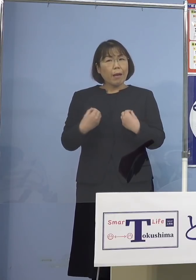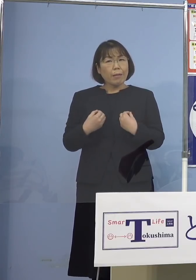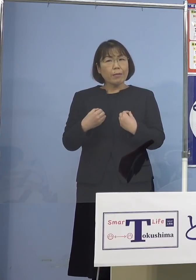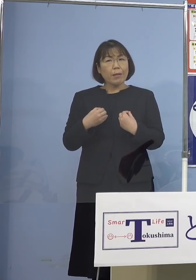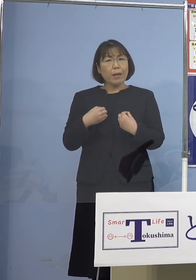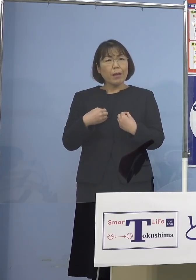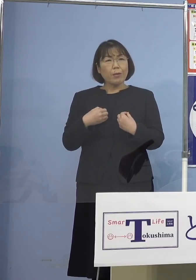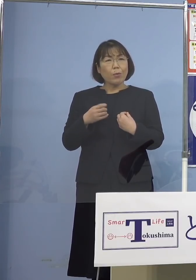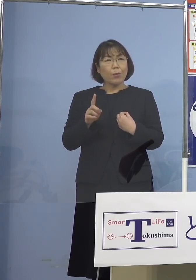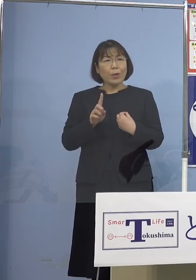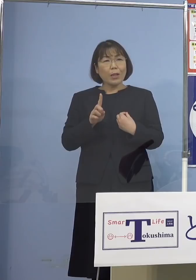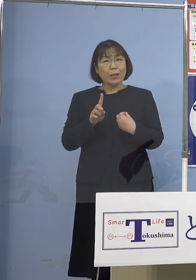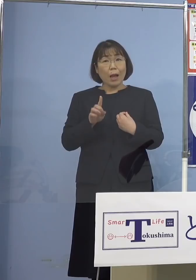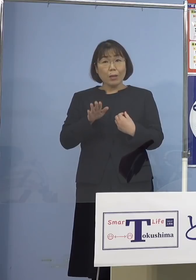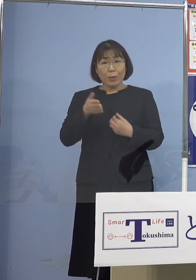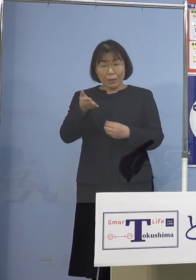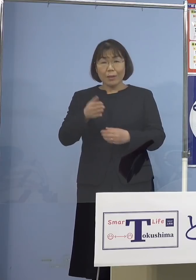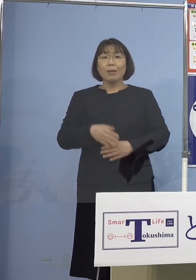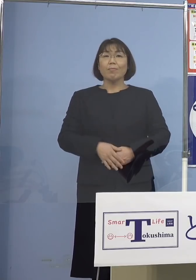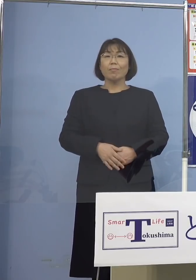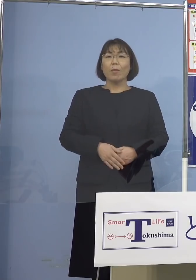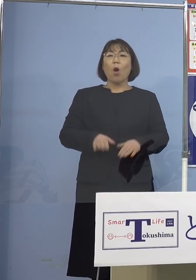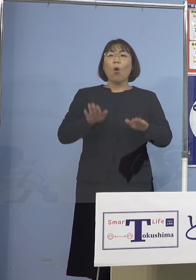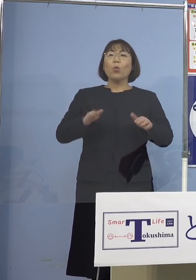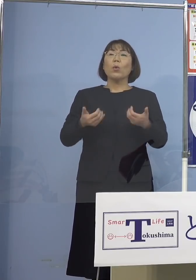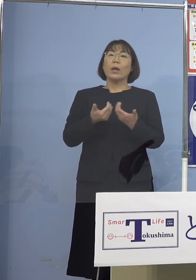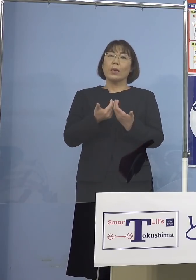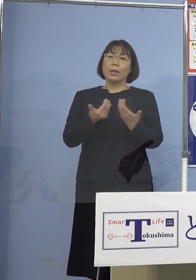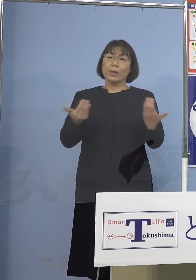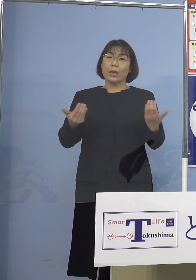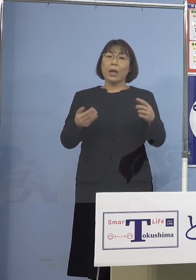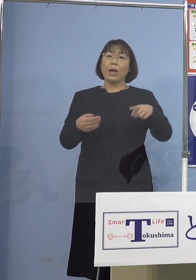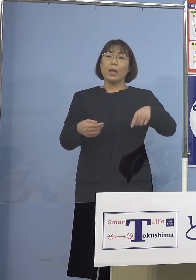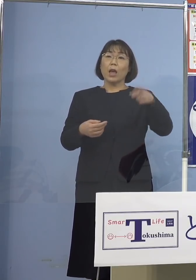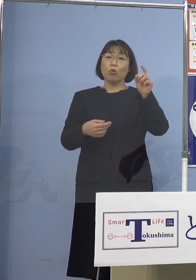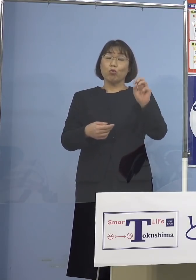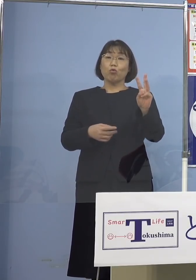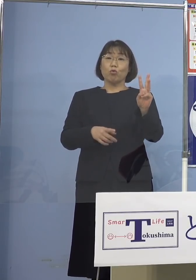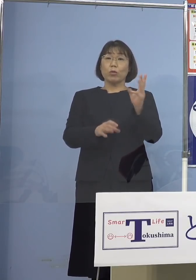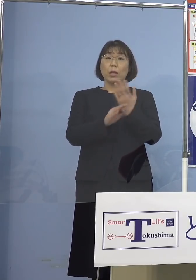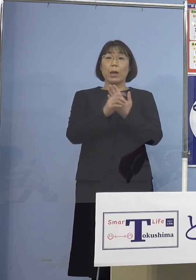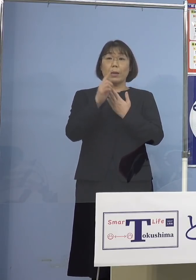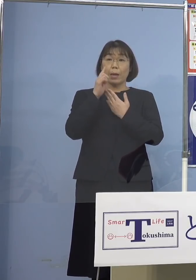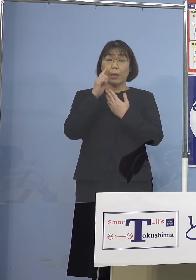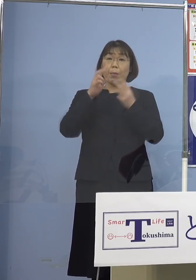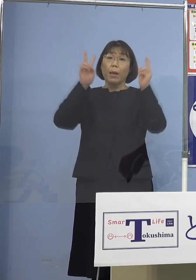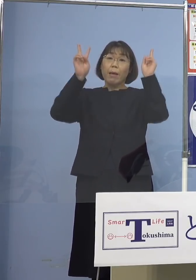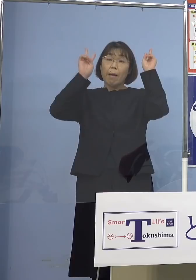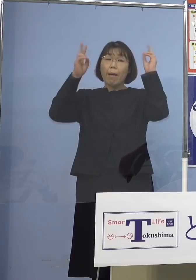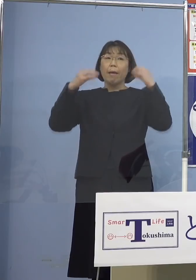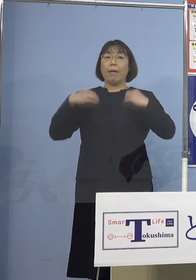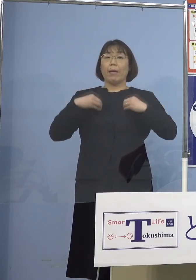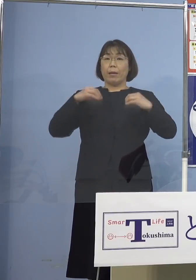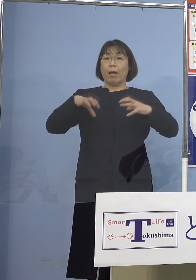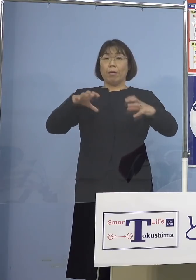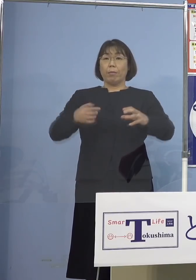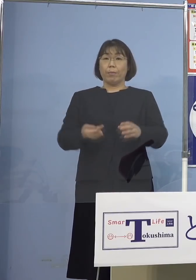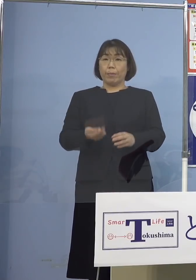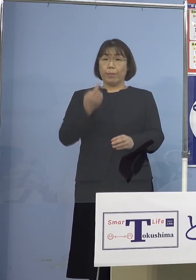（知事） はい、今回久方ぶりに 113例目ということで会社クラスター こちらが出て、会社員5名